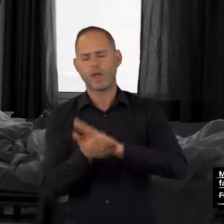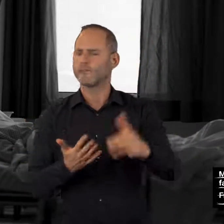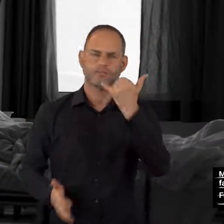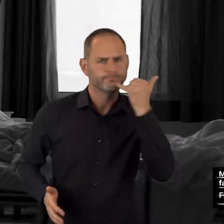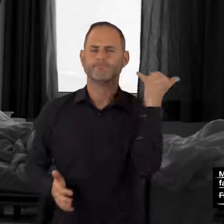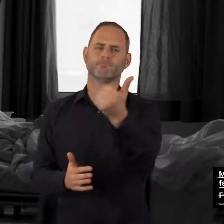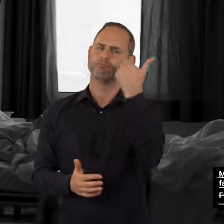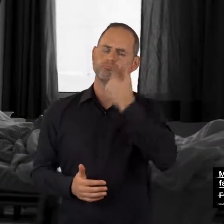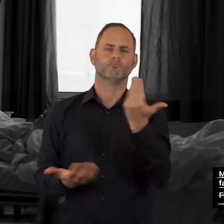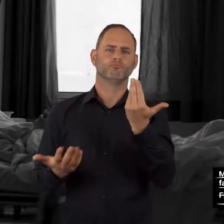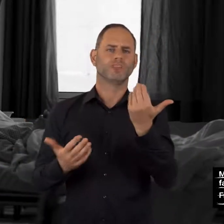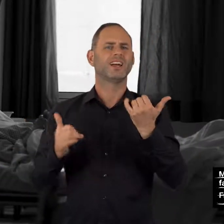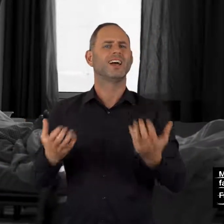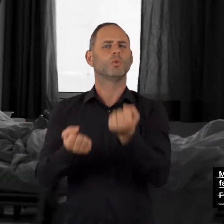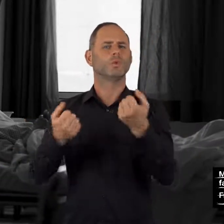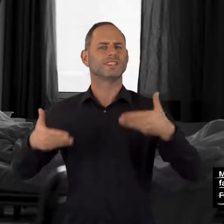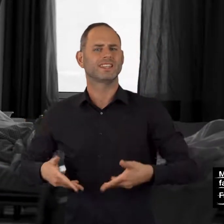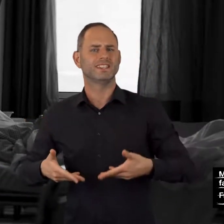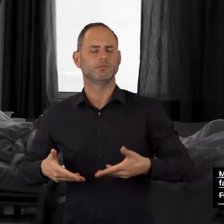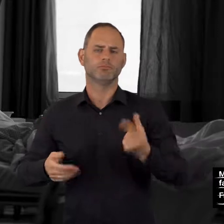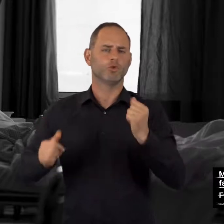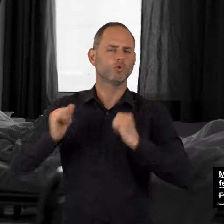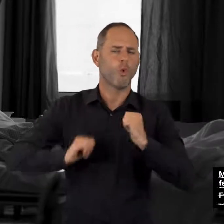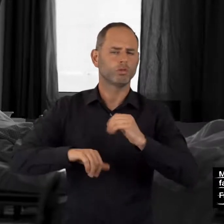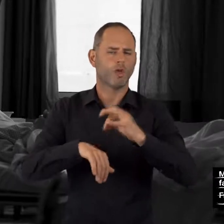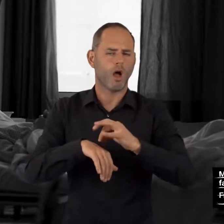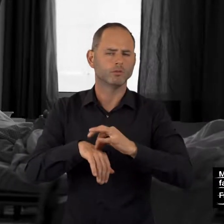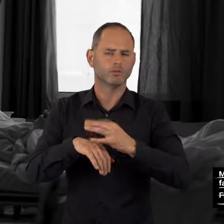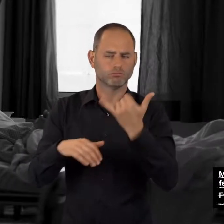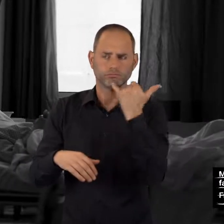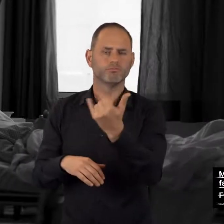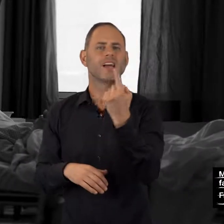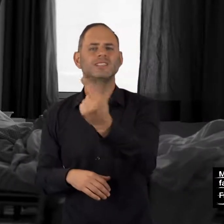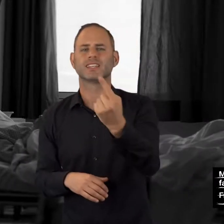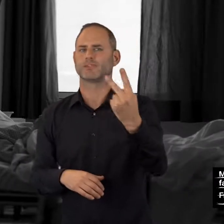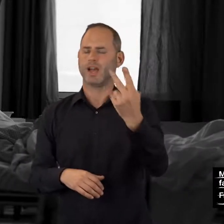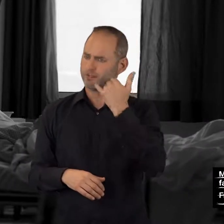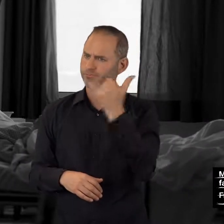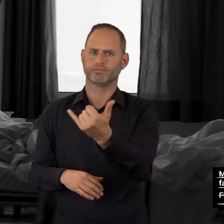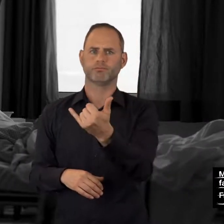rufen Sie bitte sofort den Rettungsdienst (Tel. 112) ohne Vorwahl –